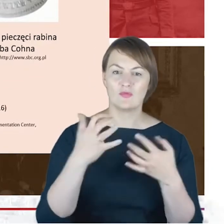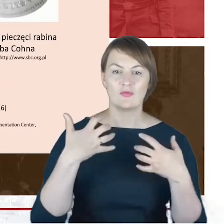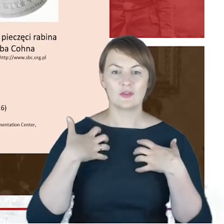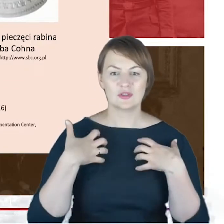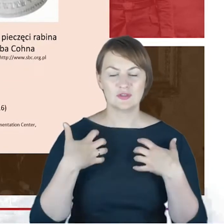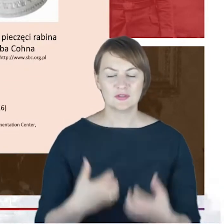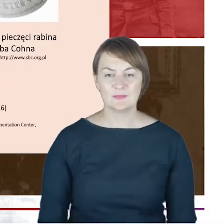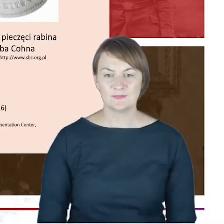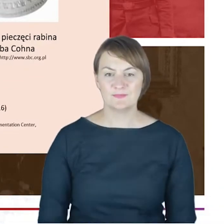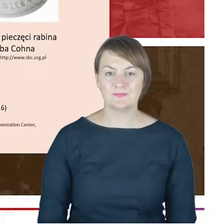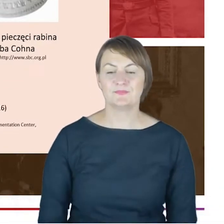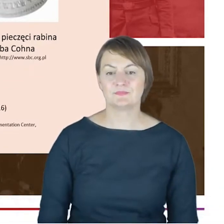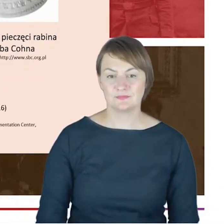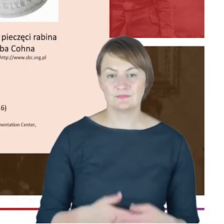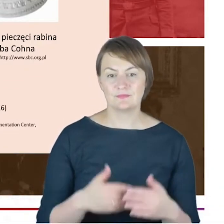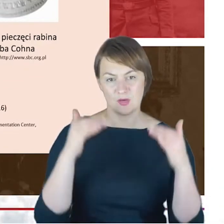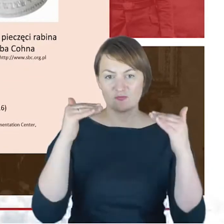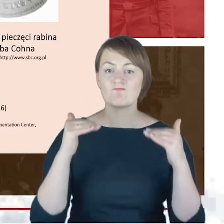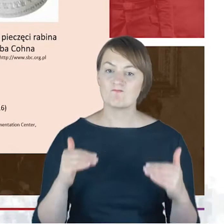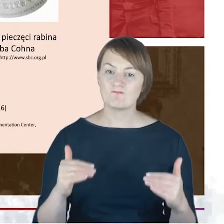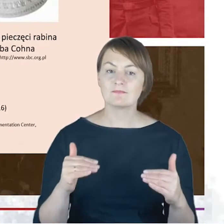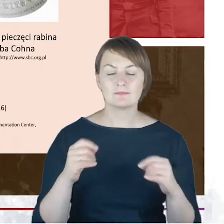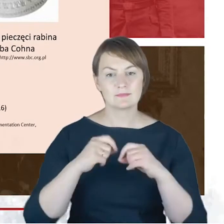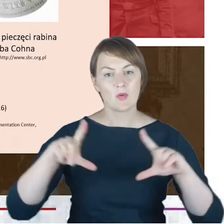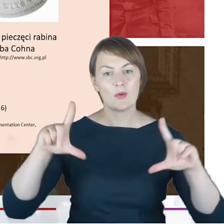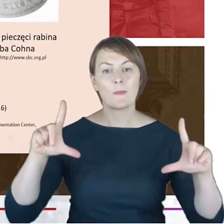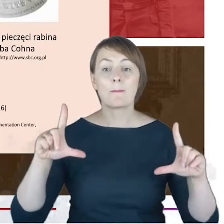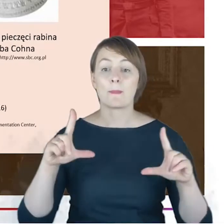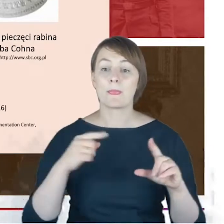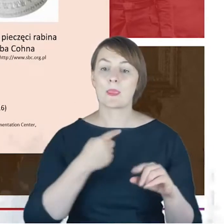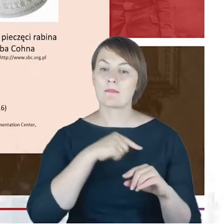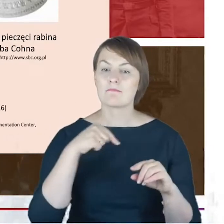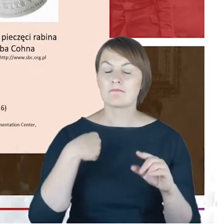że zajmowanie się czy podążanie szlakiem rabina Jacoba Cohna